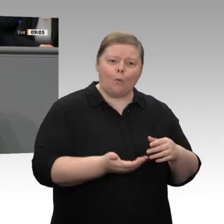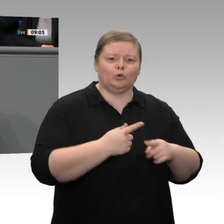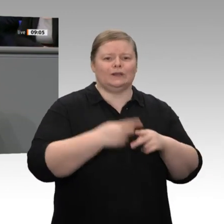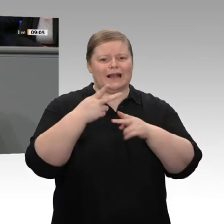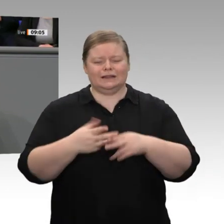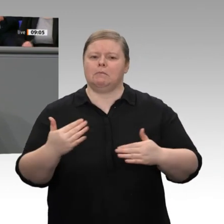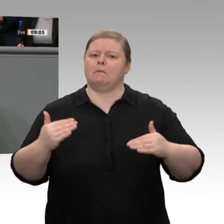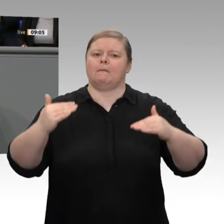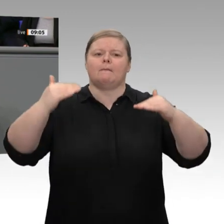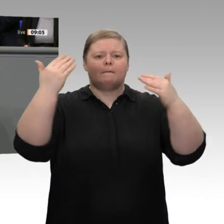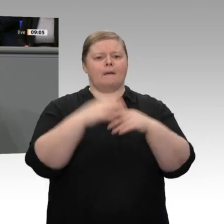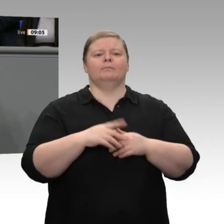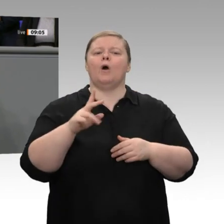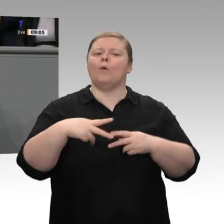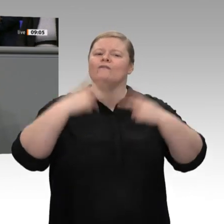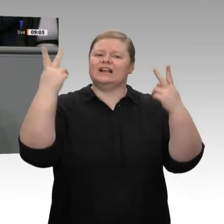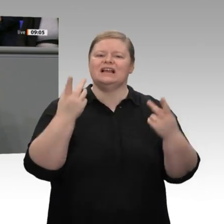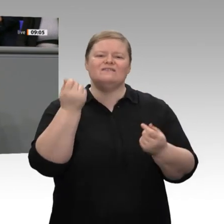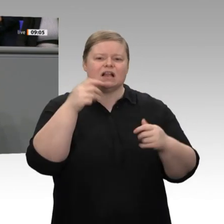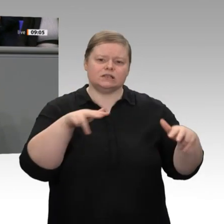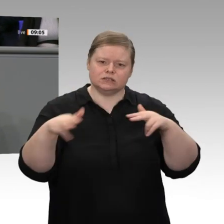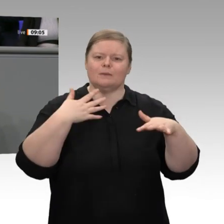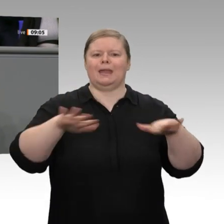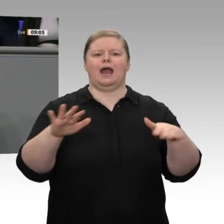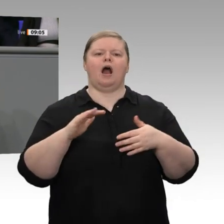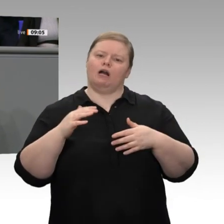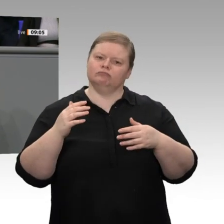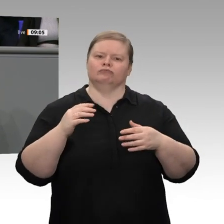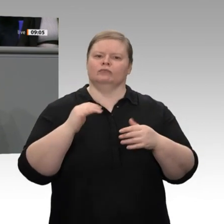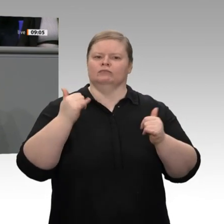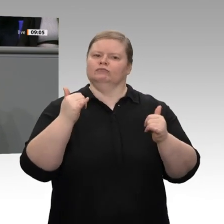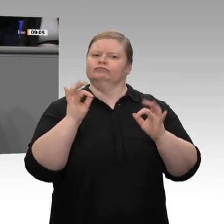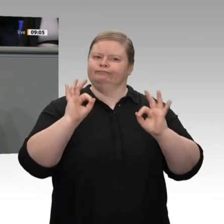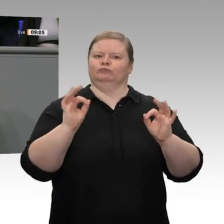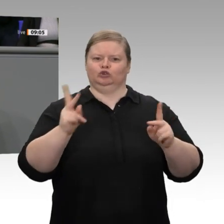in Bildung, in Forschung, in Gesundheit, in Umwelt- und in Klimaschutz sind gleichwohl